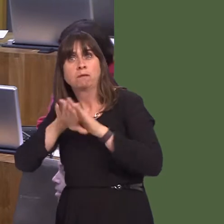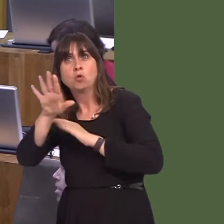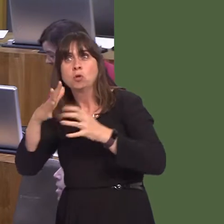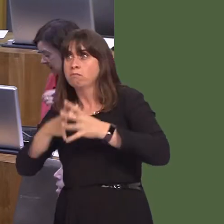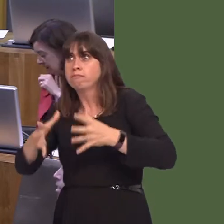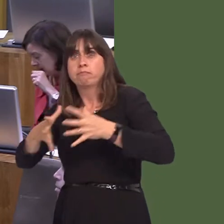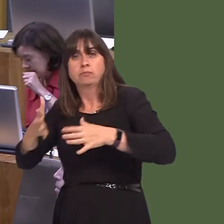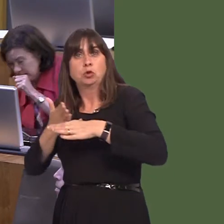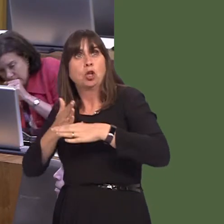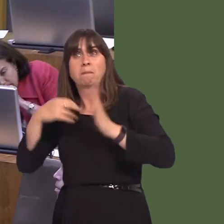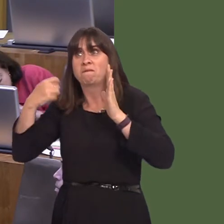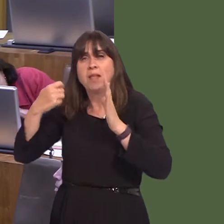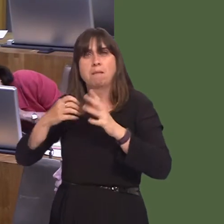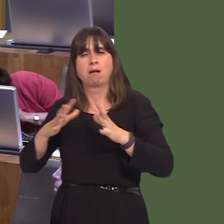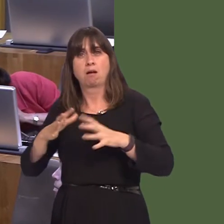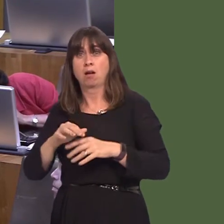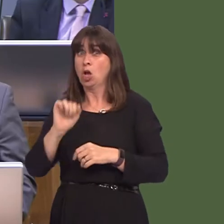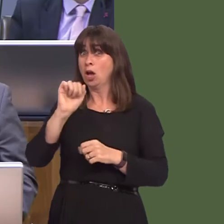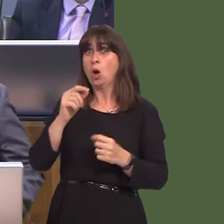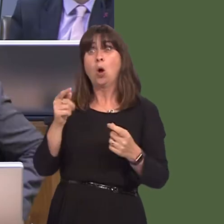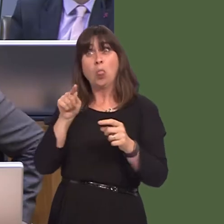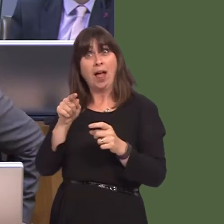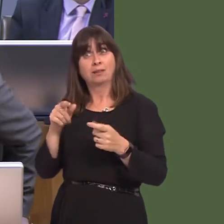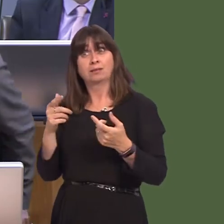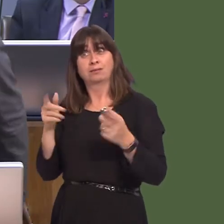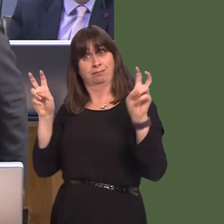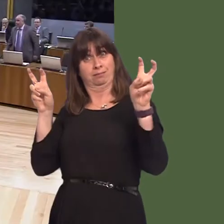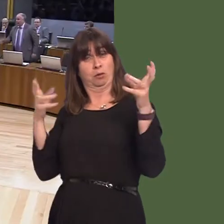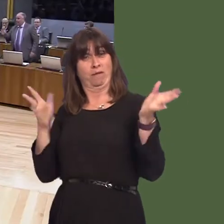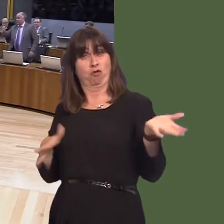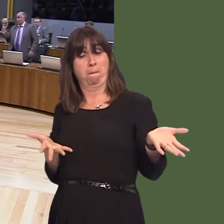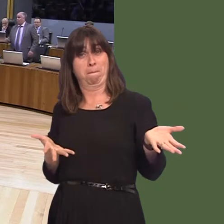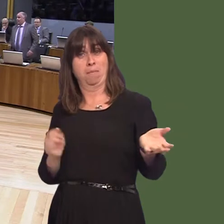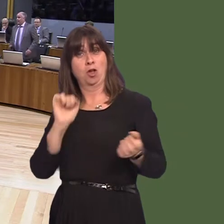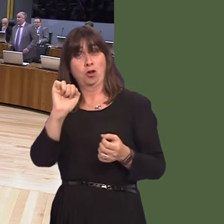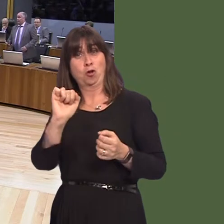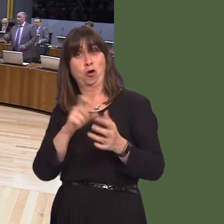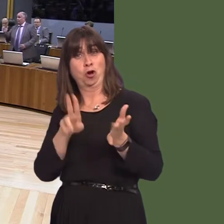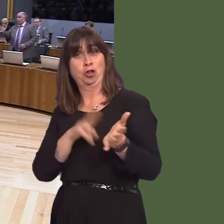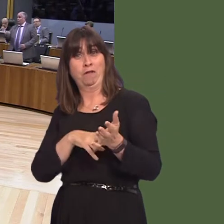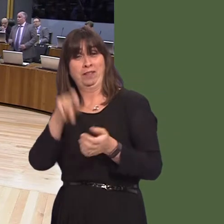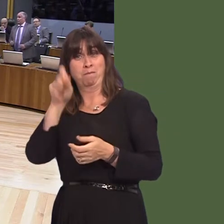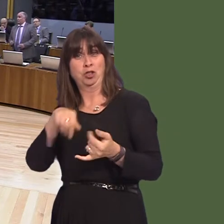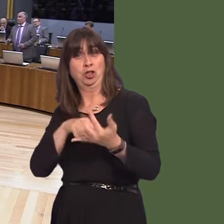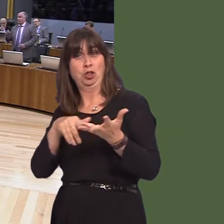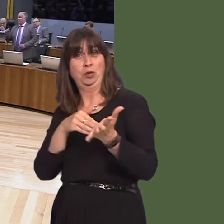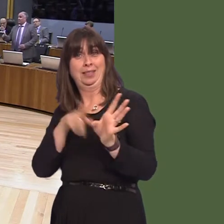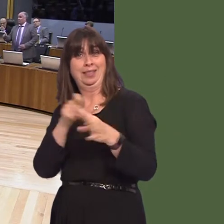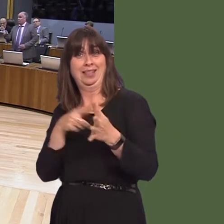I agree with those comments. They came from his own partyóSuzy Davies. Andrew RT Davies AM: The comments were made in light of your assertion that this investment